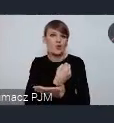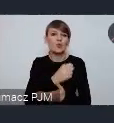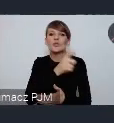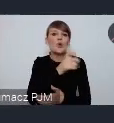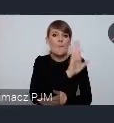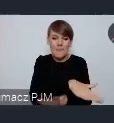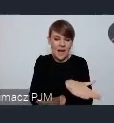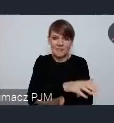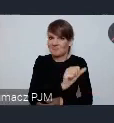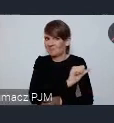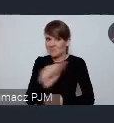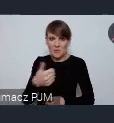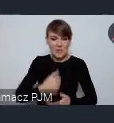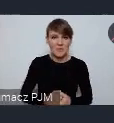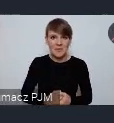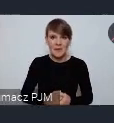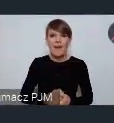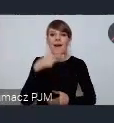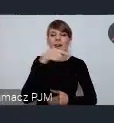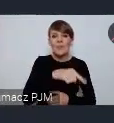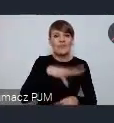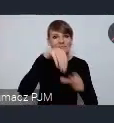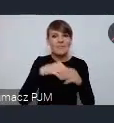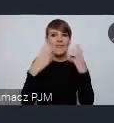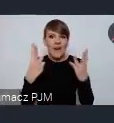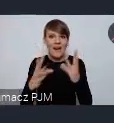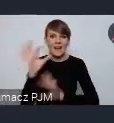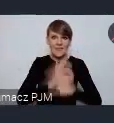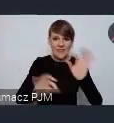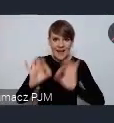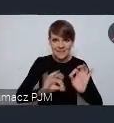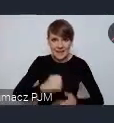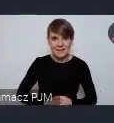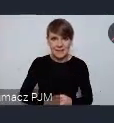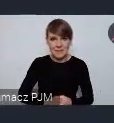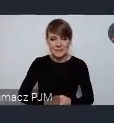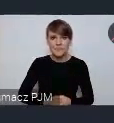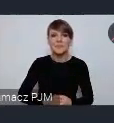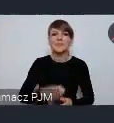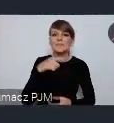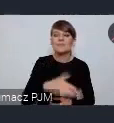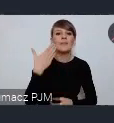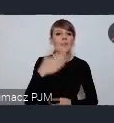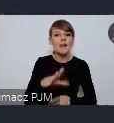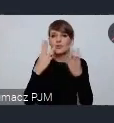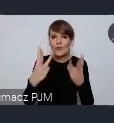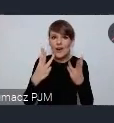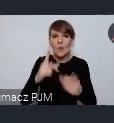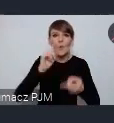Bardzo ważnym elementem tej budowy jest rewitalizacja. Bardzo ważnym elementem jest polityka mieszkaniowa.